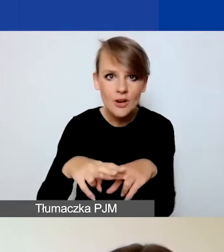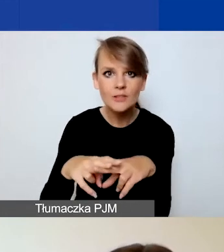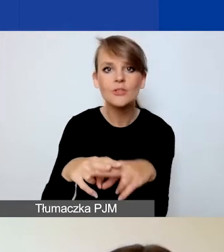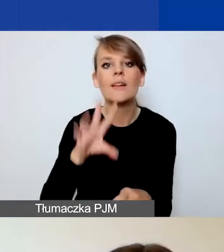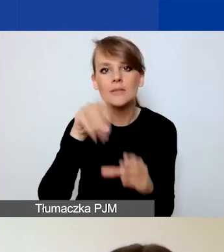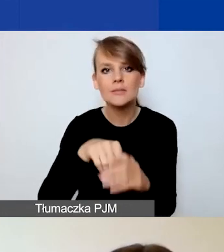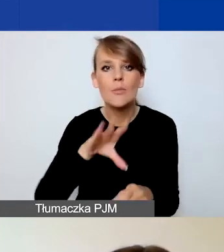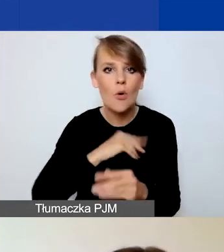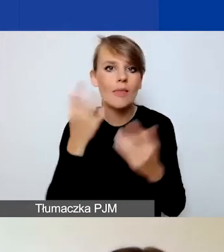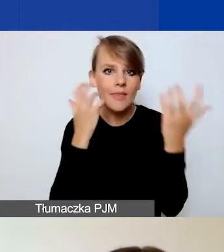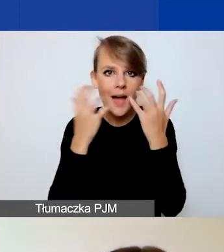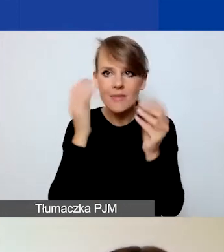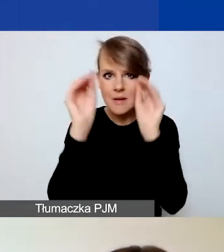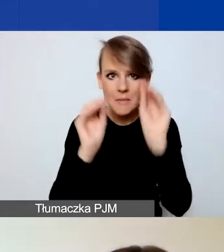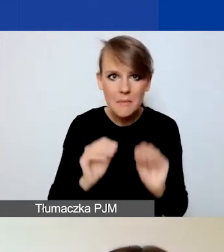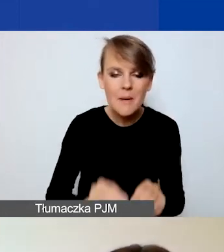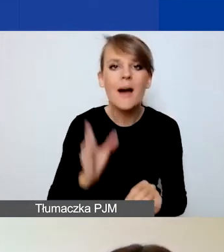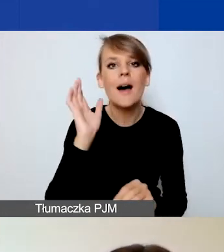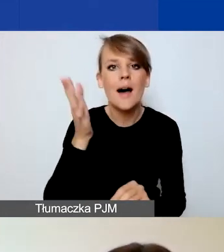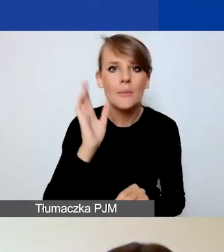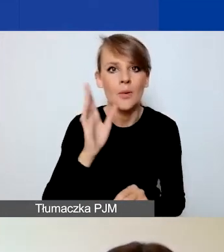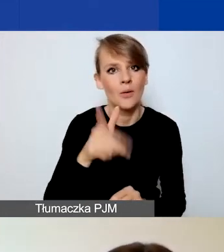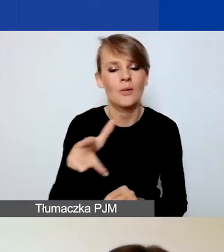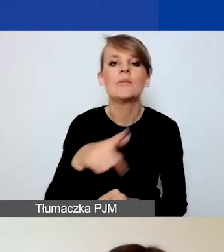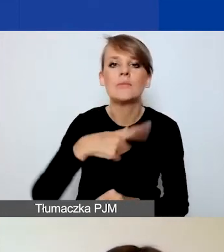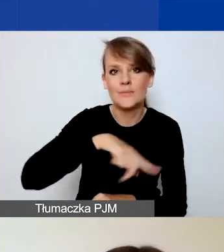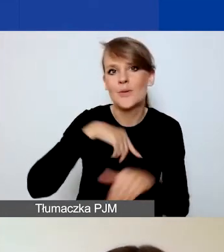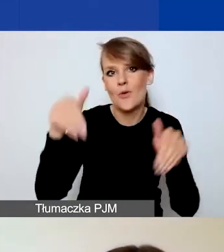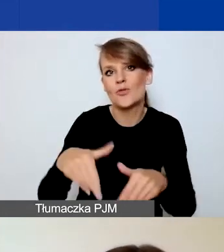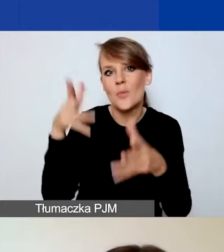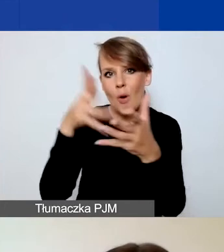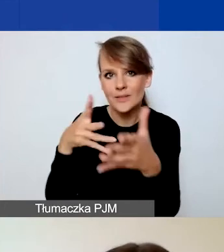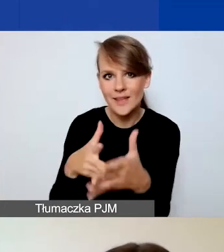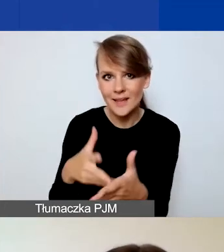i później nam przy ocenie sprawnej, mam nadzieję, tych wniosków.